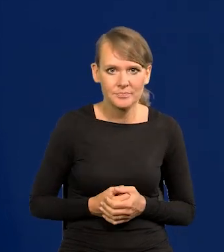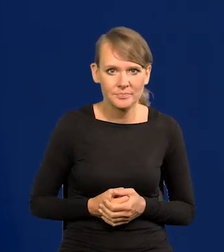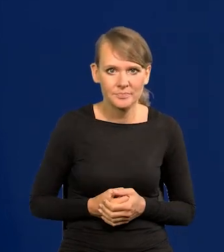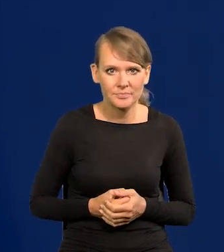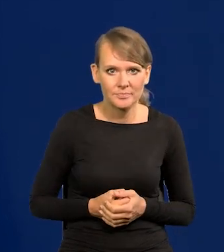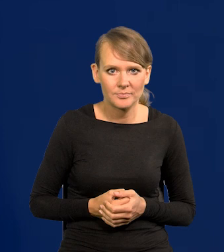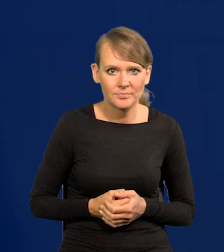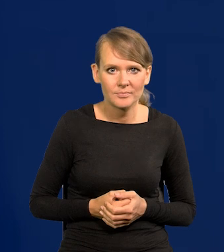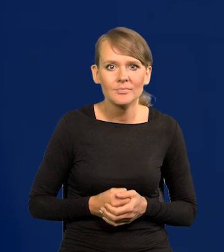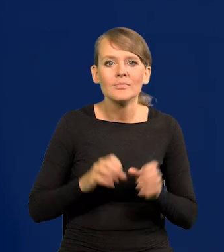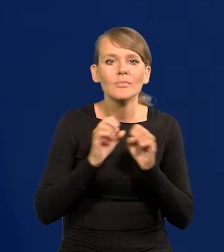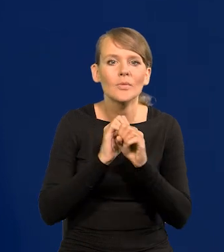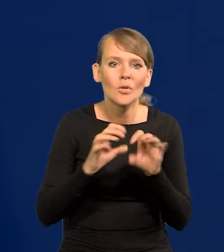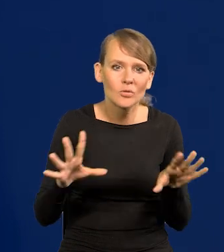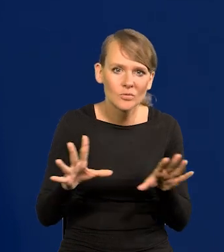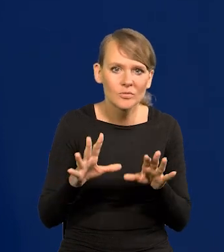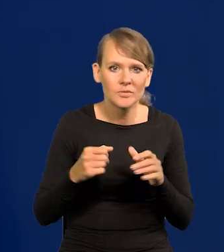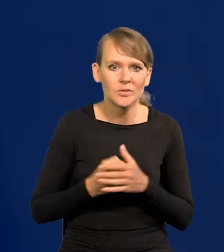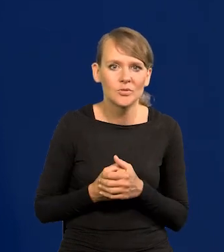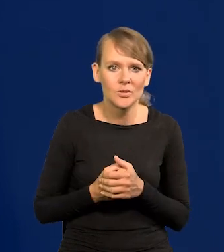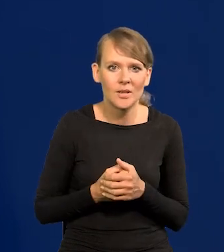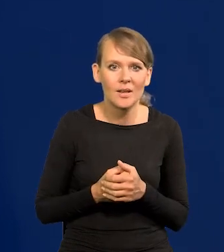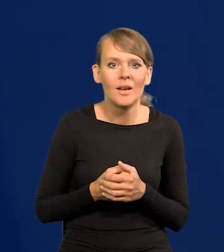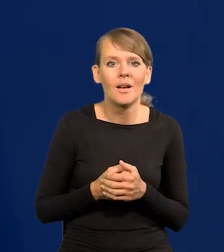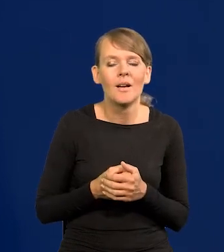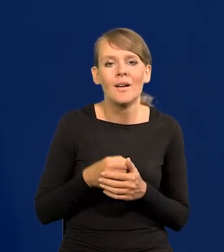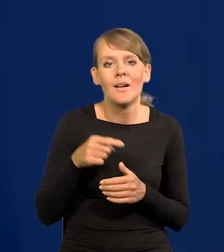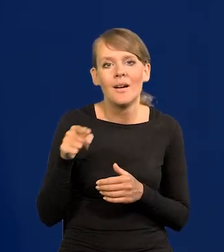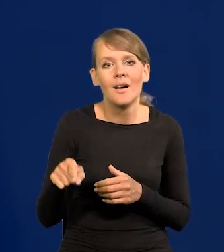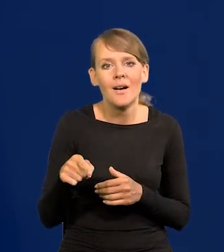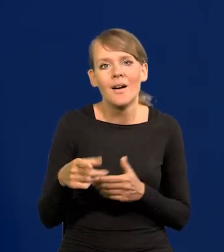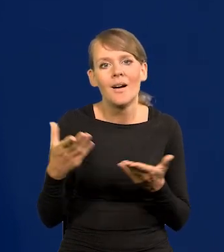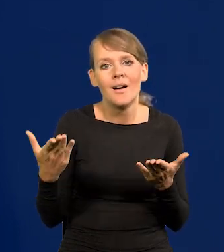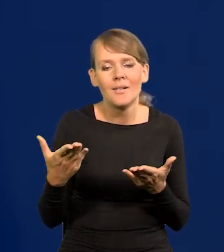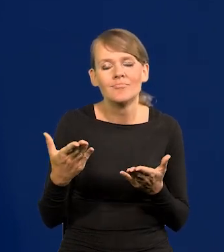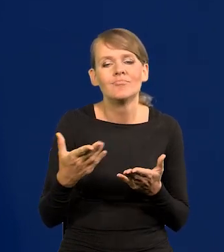Do tego, że oczywiście wtedy, wcześniej czy później zwyciężają cywilizacje,